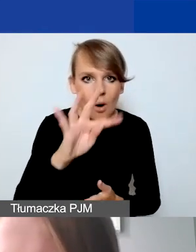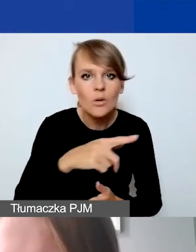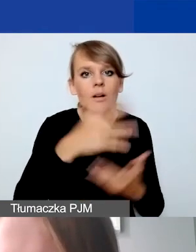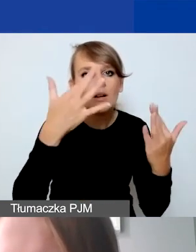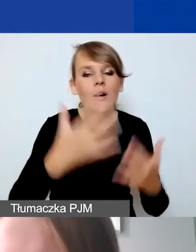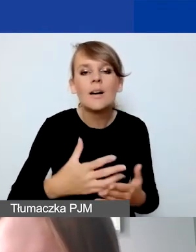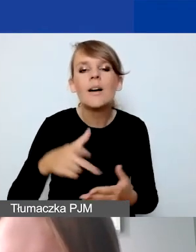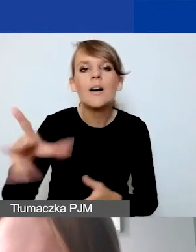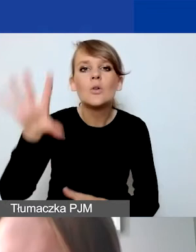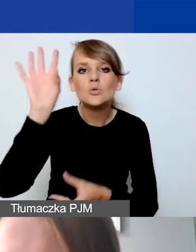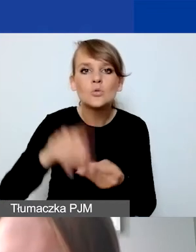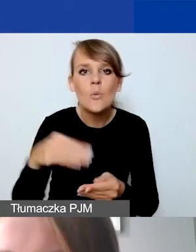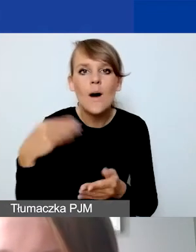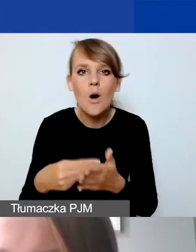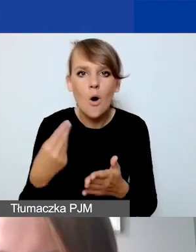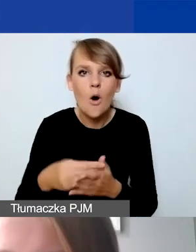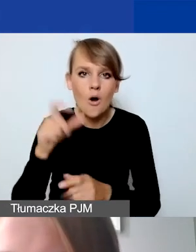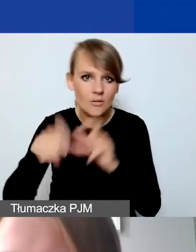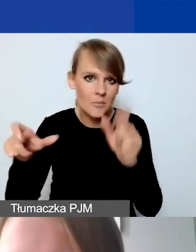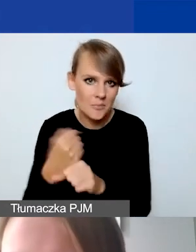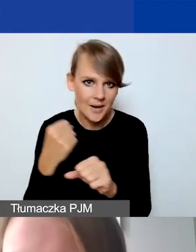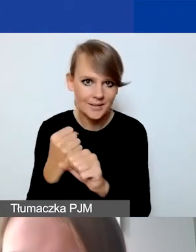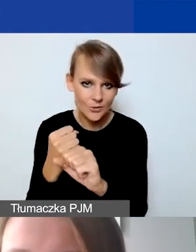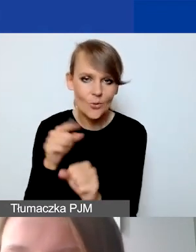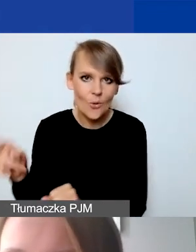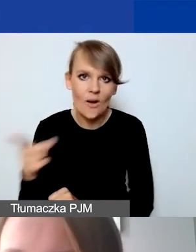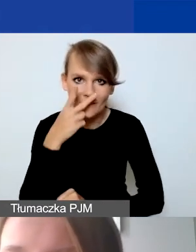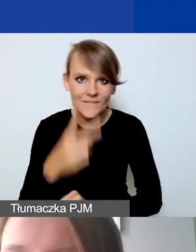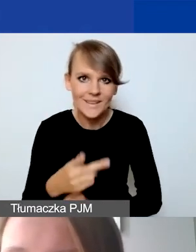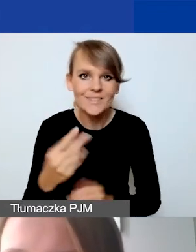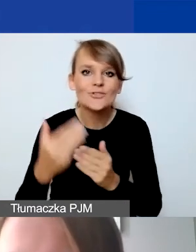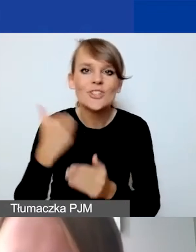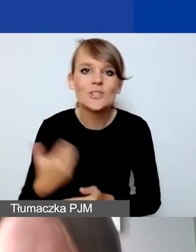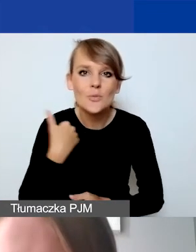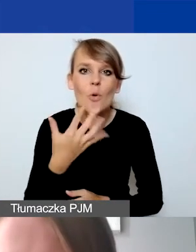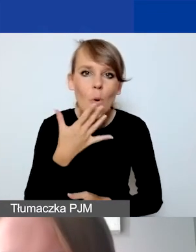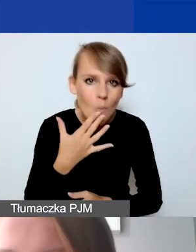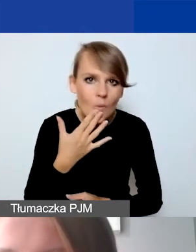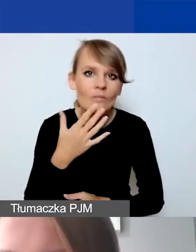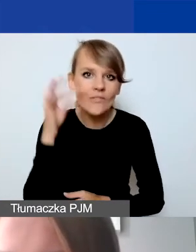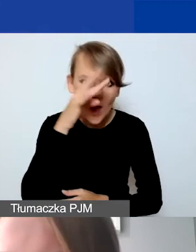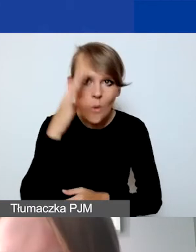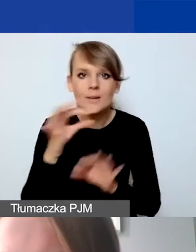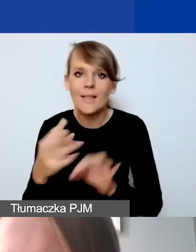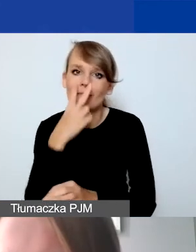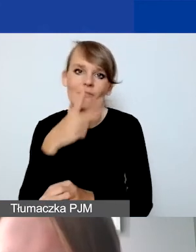Tutaj widać w praktyce to, o czym wcześniej mówiłam w teorii. I to jest ta pula środków,